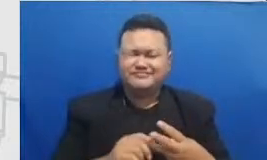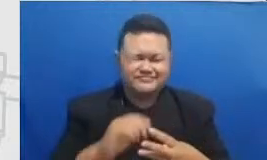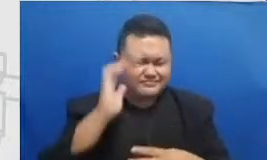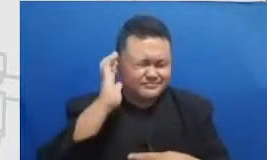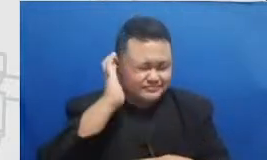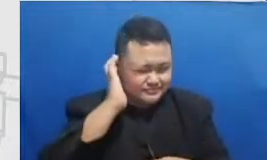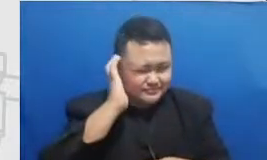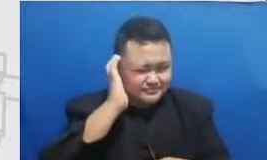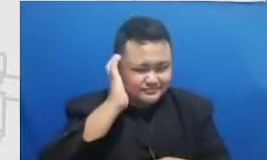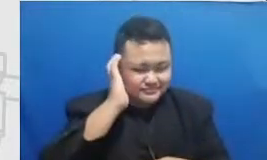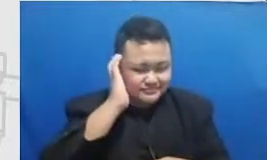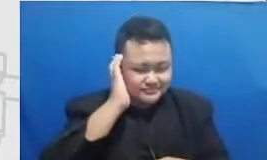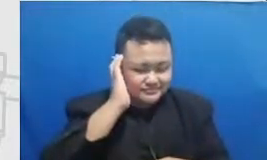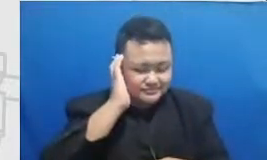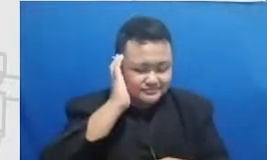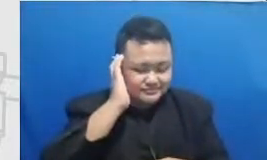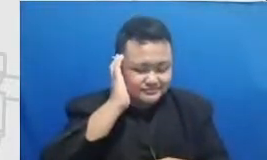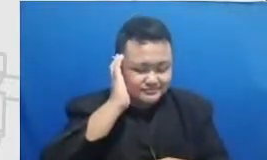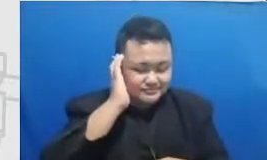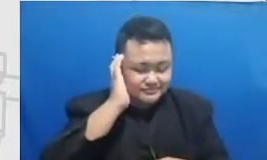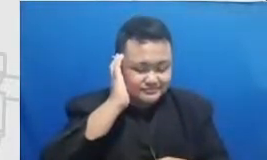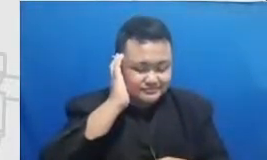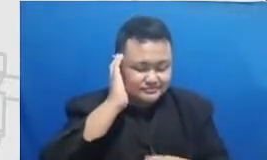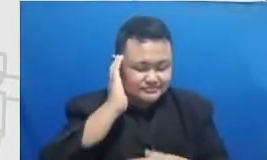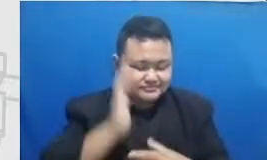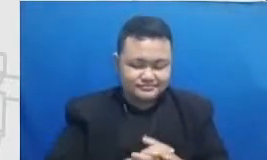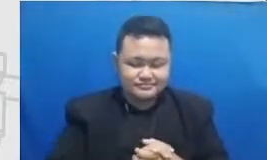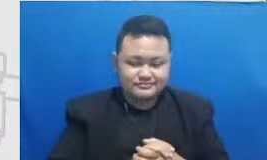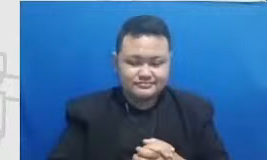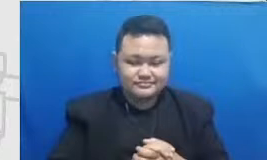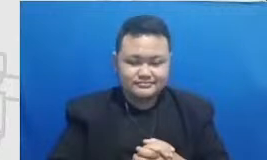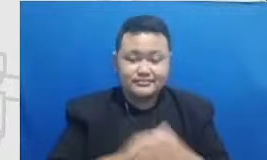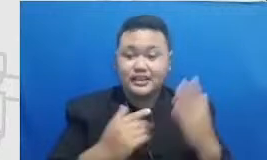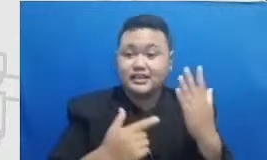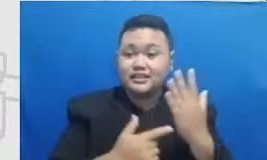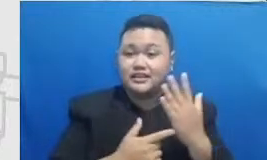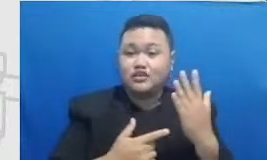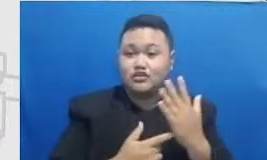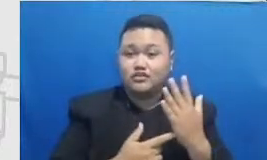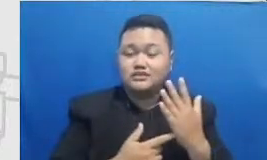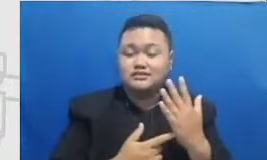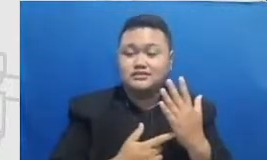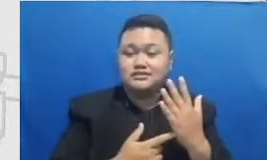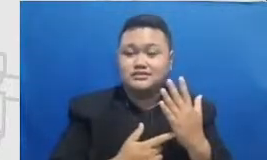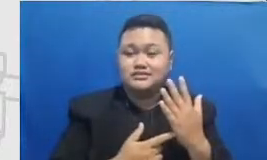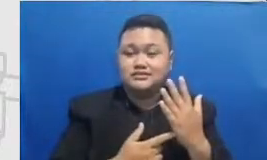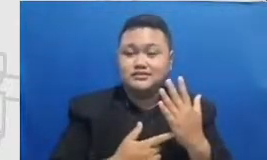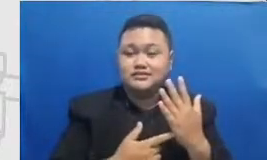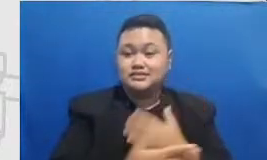teknologi kecanggihan Bapak dan Ibu menggunakan teknologi tidak lagi diperlukan untuk modifikasi